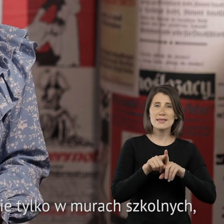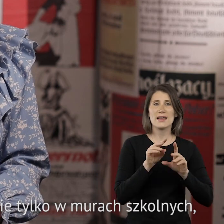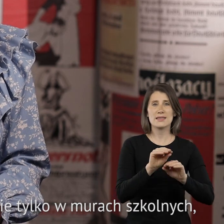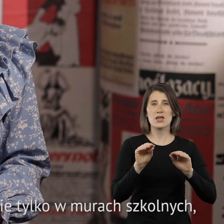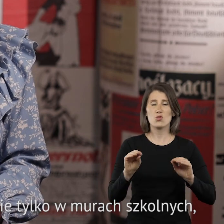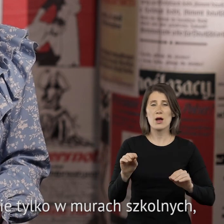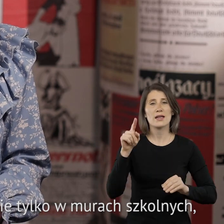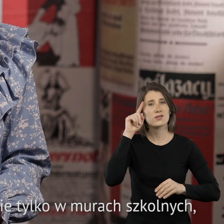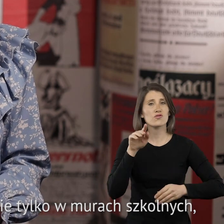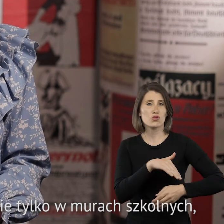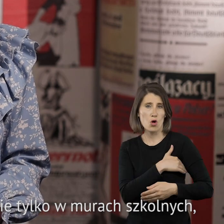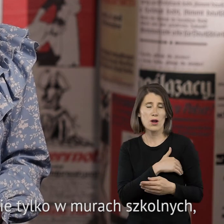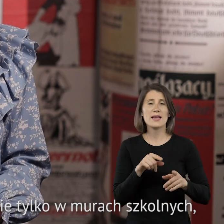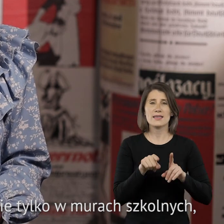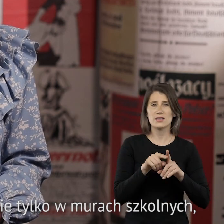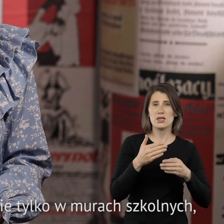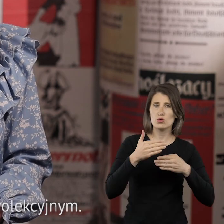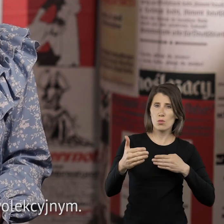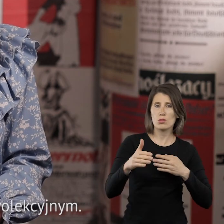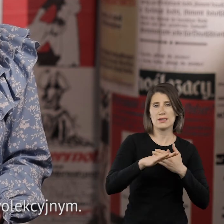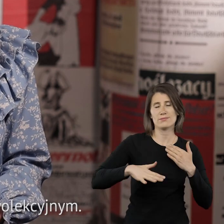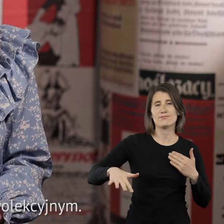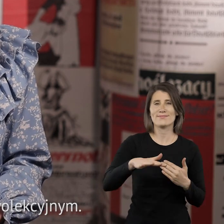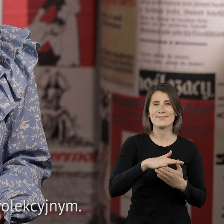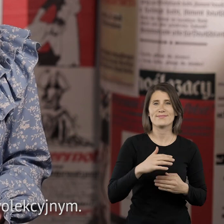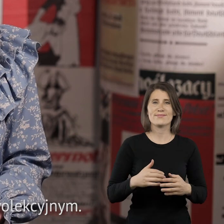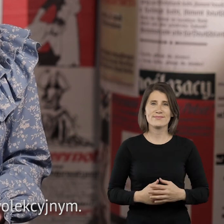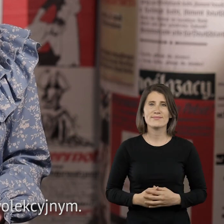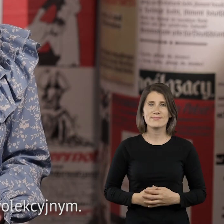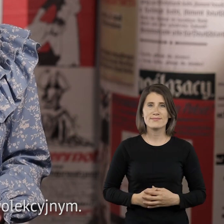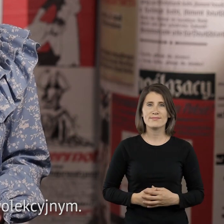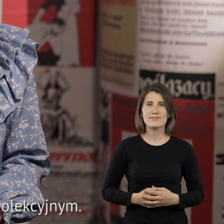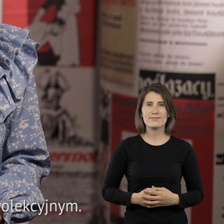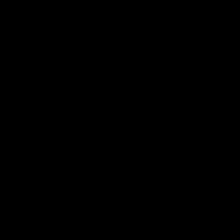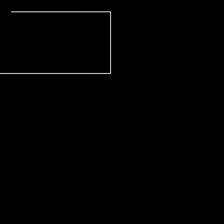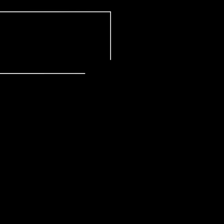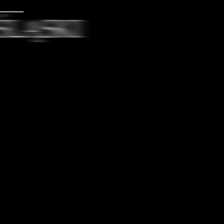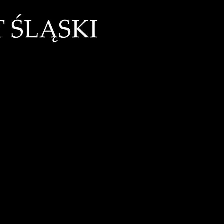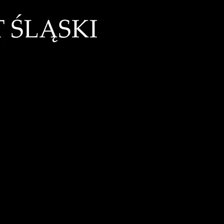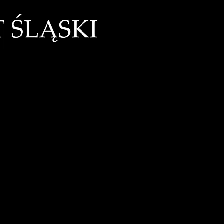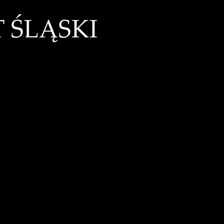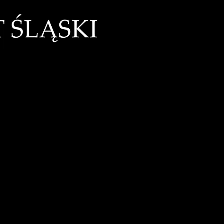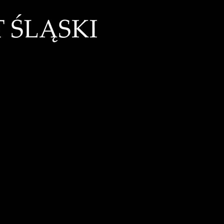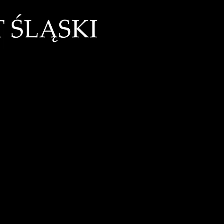edukacji regionalnej, nie tylko w murach szkolnych, ale również poza systemem klasowo lekcyjnym.